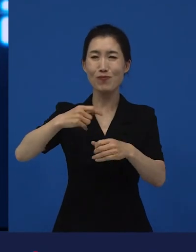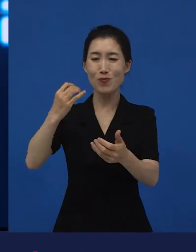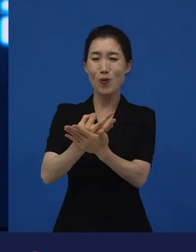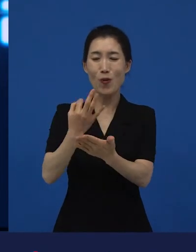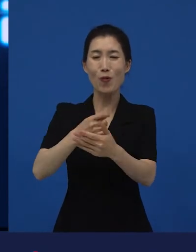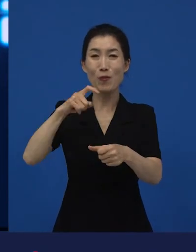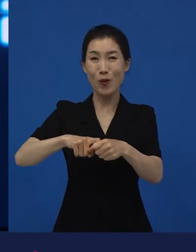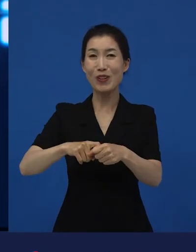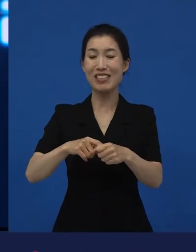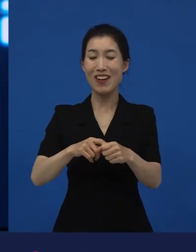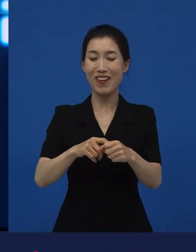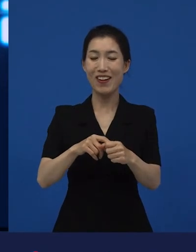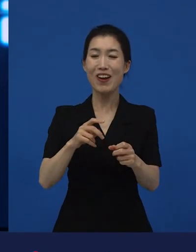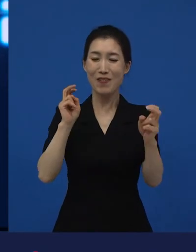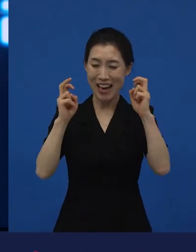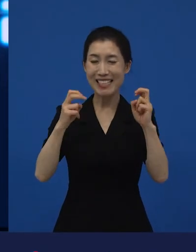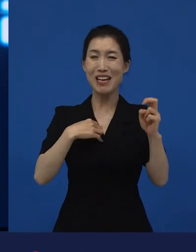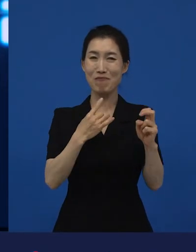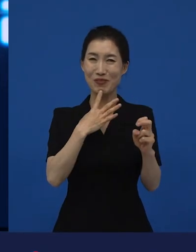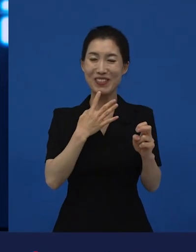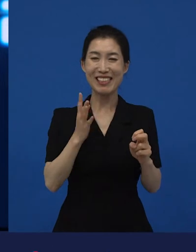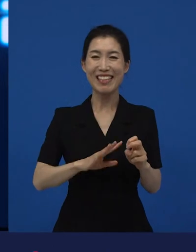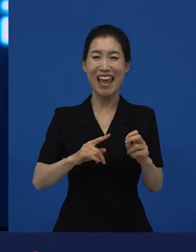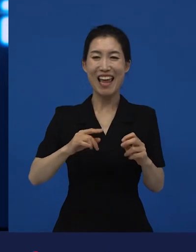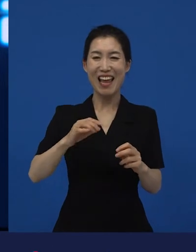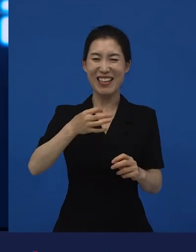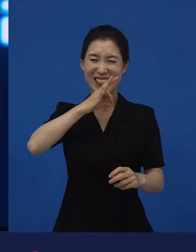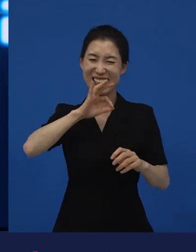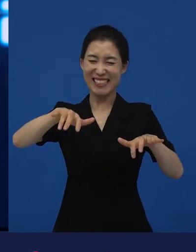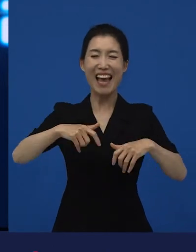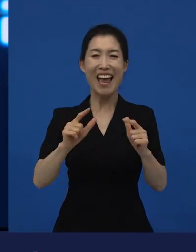그럼에도 불구하고 이 영화가 이익도 나고